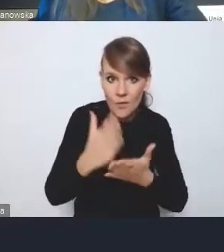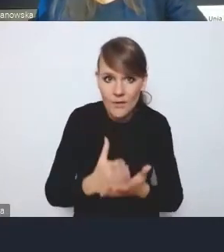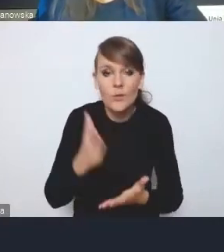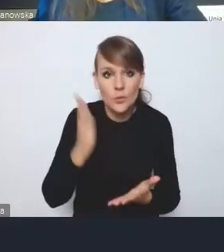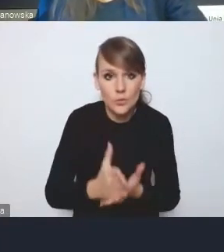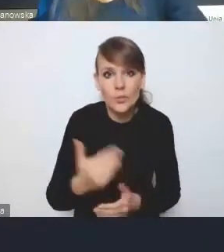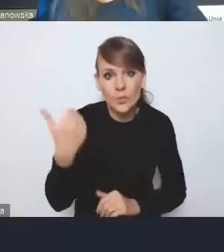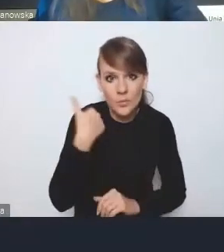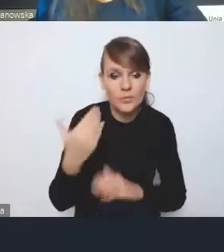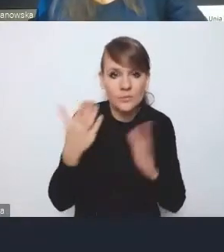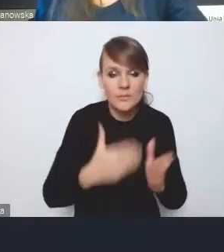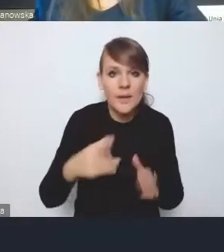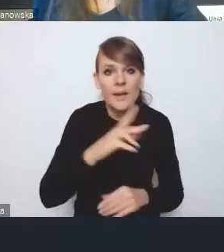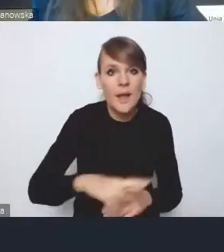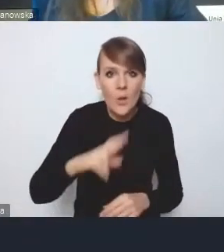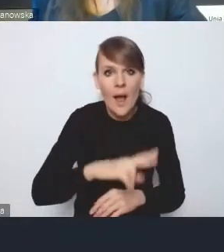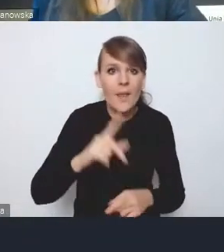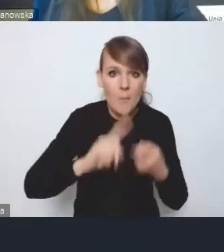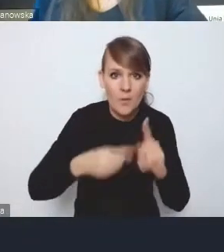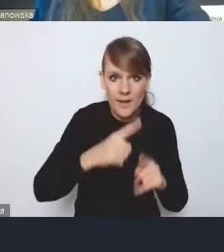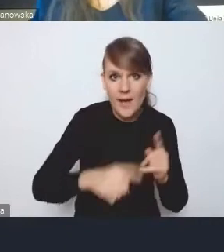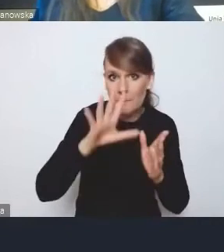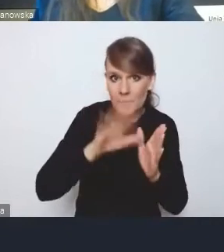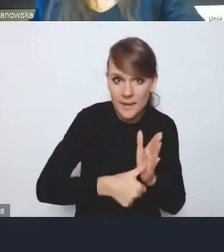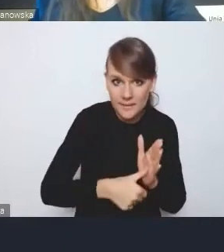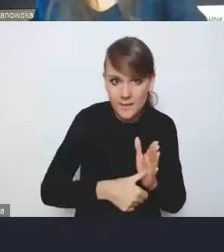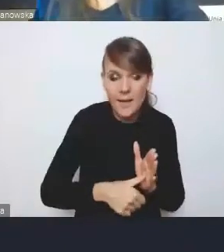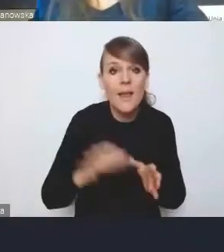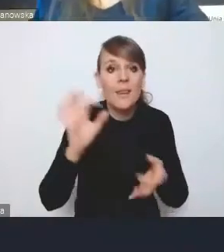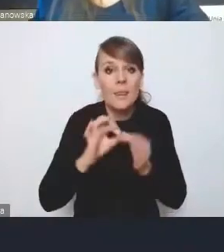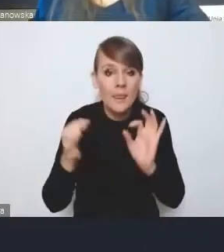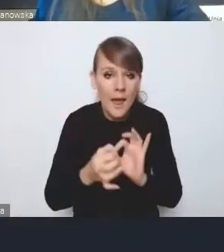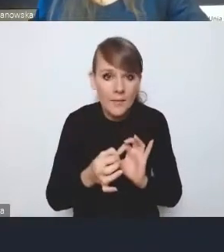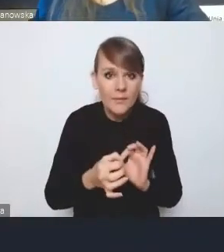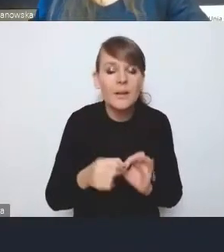regionalne polityki miejskie i nawet z pewnymi konsekwencjami,